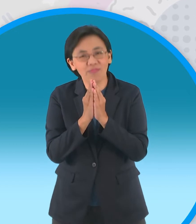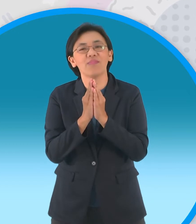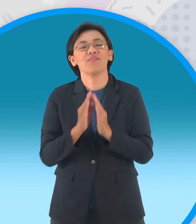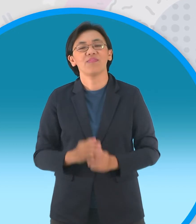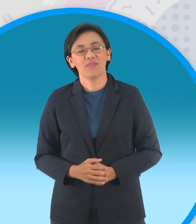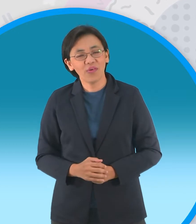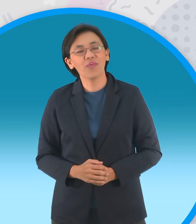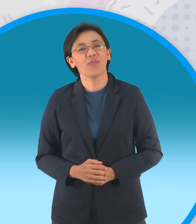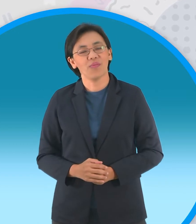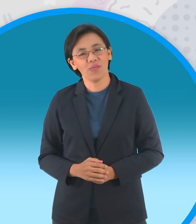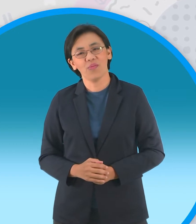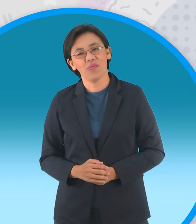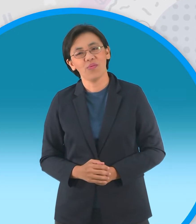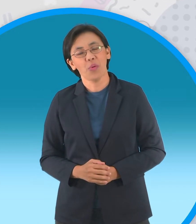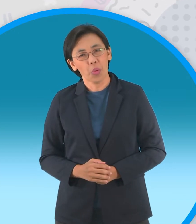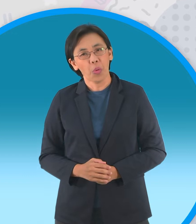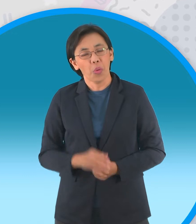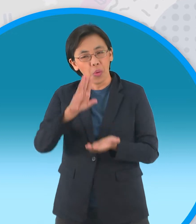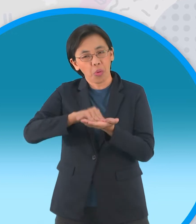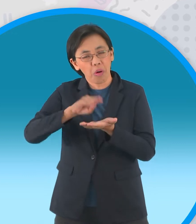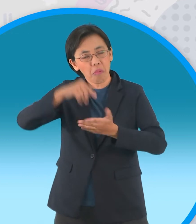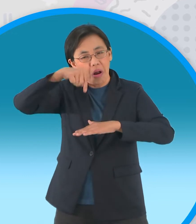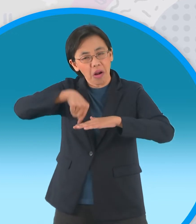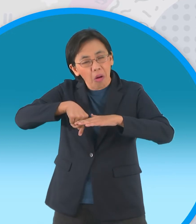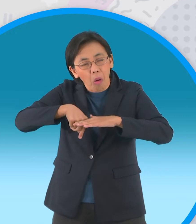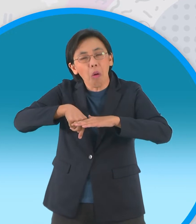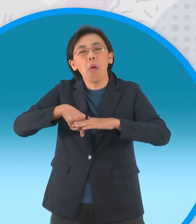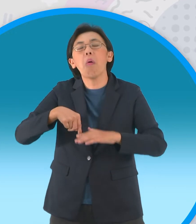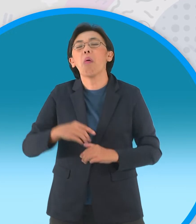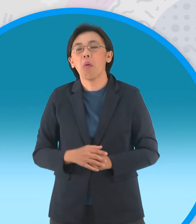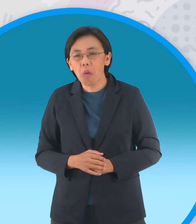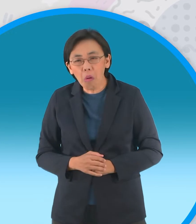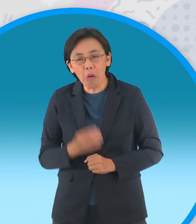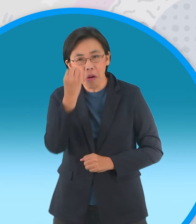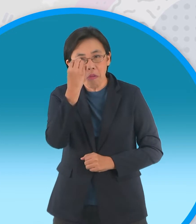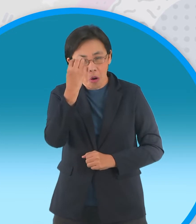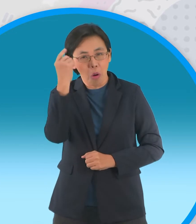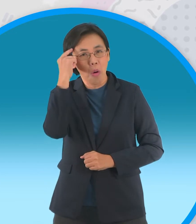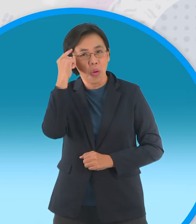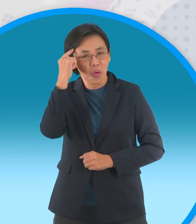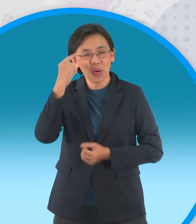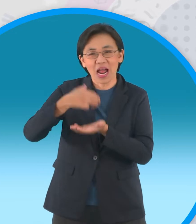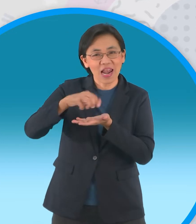นี่ข้อมูลเชิงลึก ฮ่าๆแน่นอนครับบอกแล้ว พี่ตาโปนเขามีข้อมูลเชิงลึกครับ อยากจะได้ลึกกว่านี้